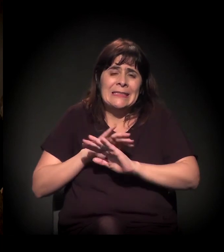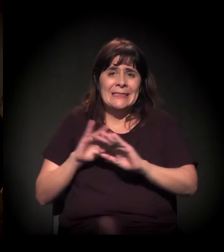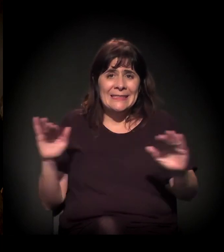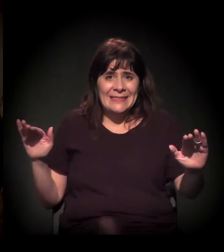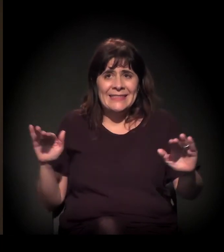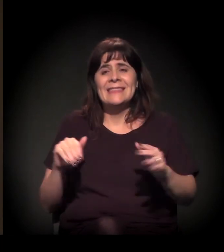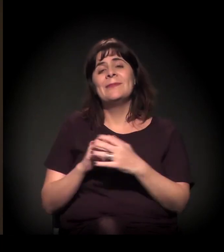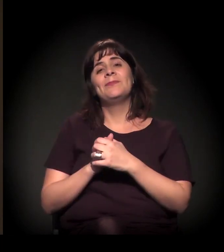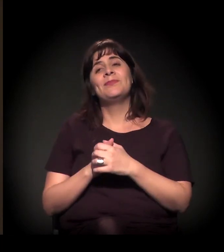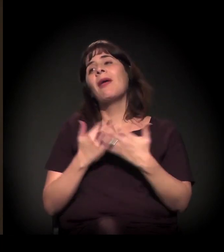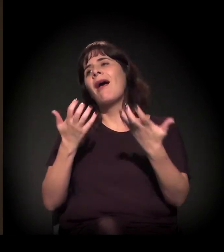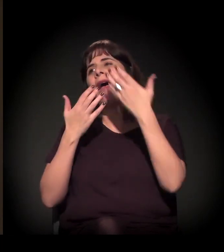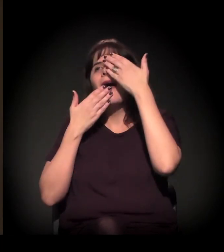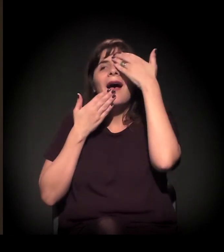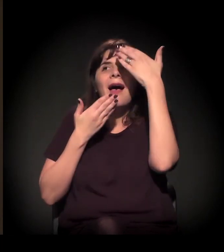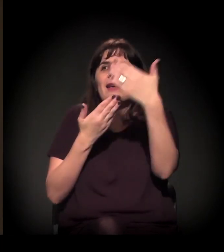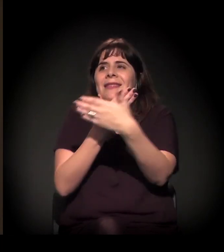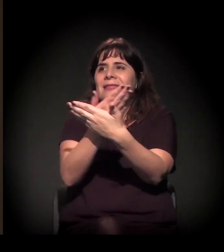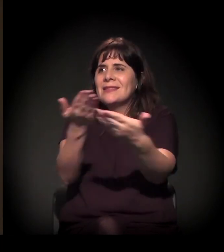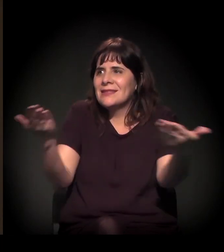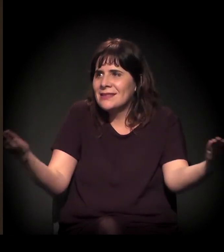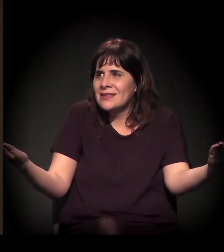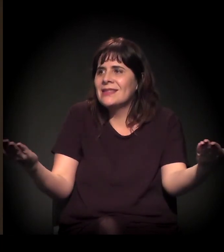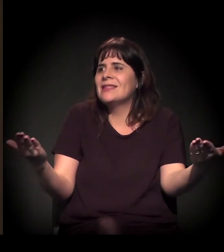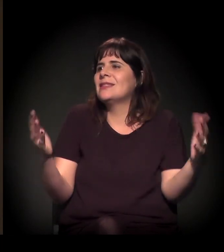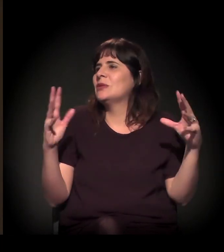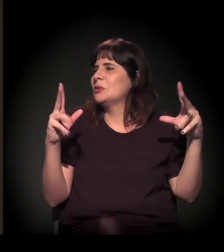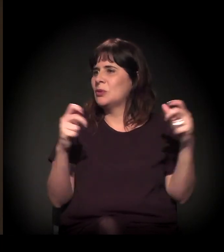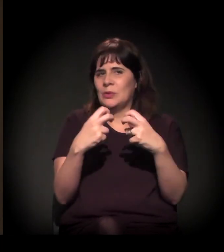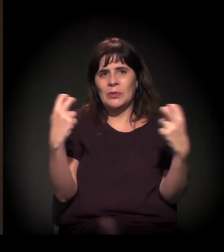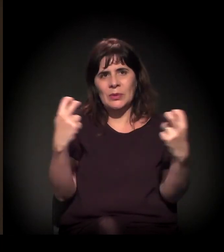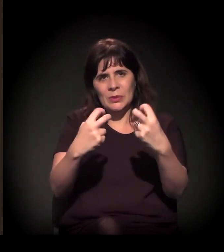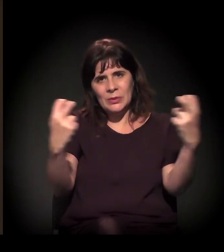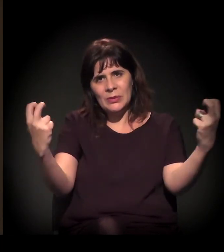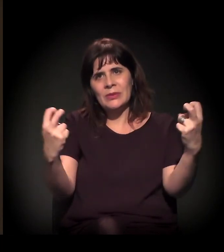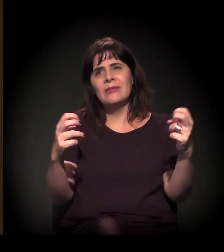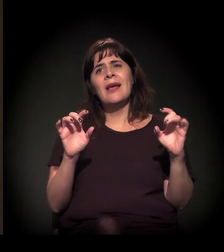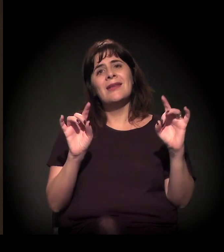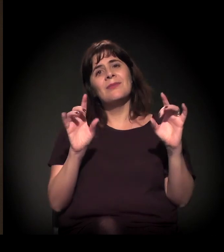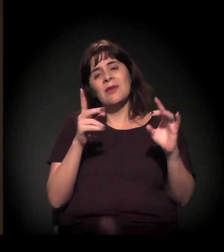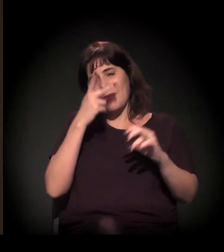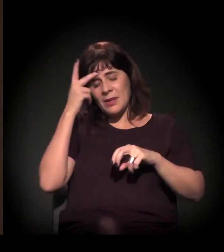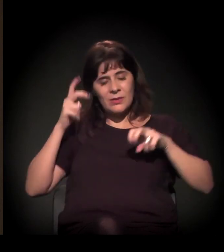Quero agradecer demais a presença de vocês todos na plateia, especialmente no nosso painel: